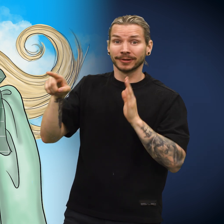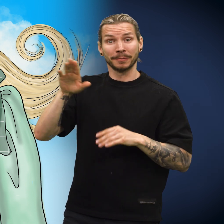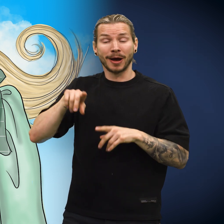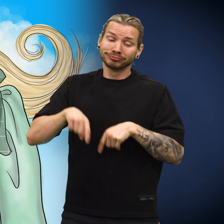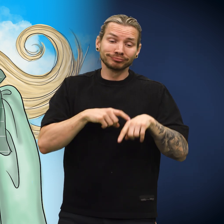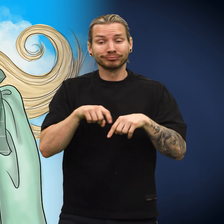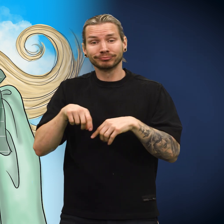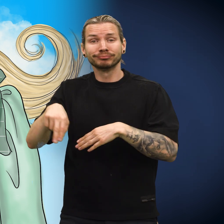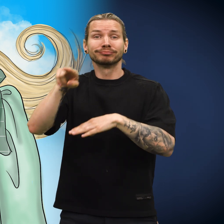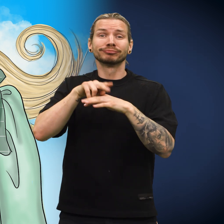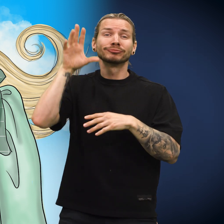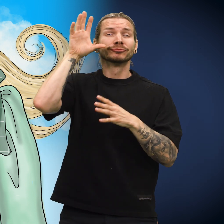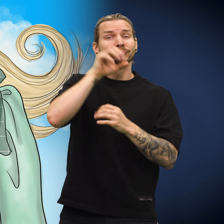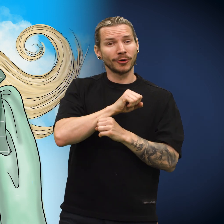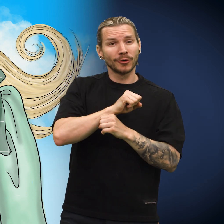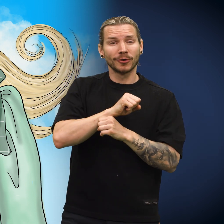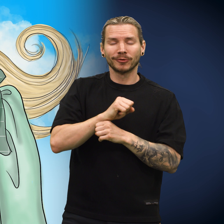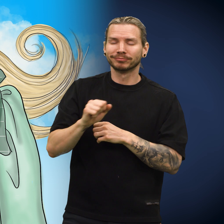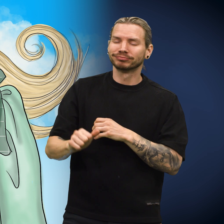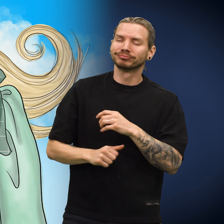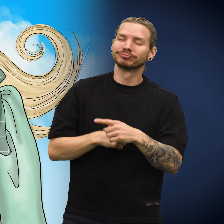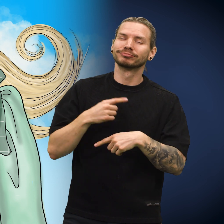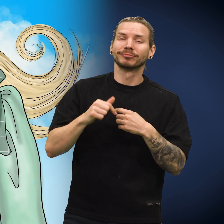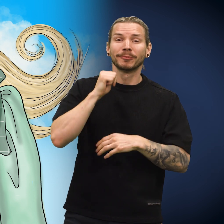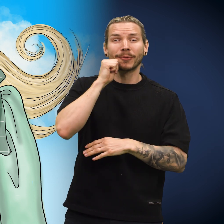Barnet la seg til å sove for natten.